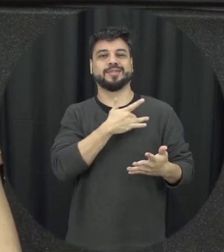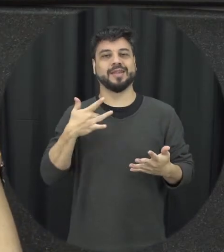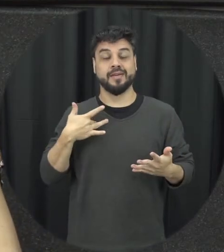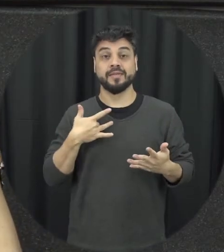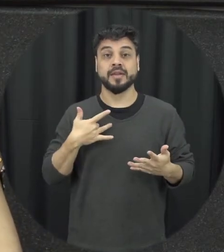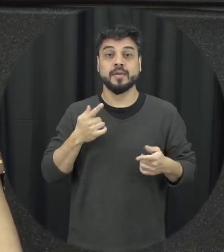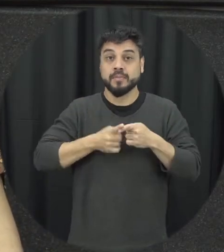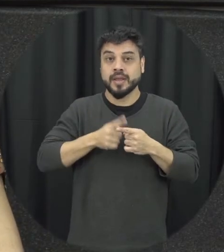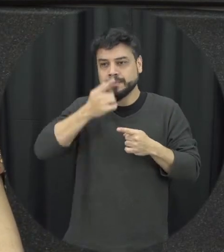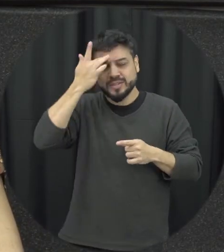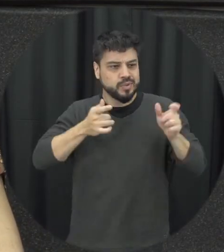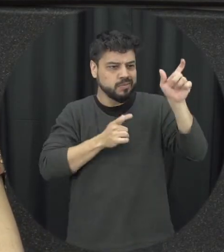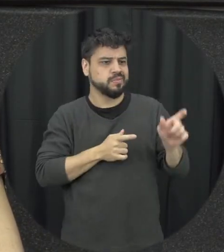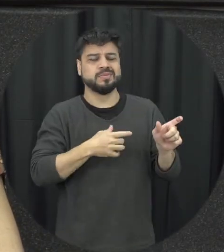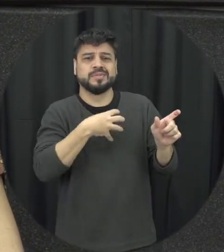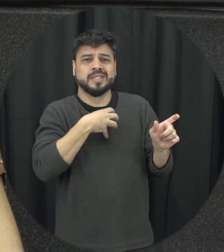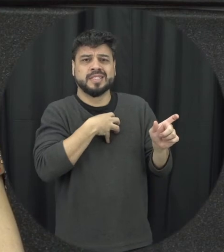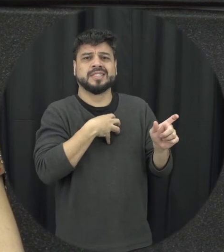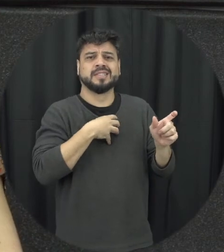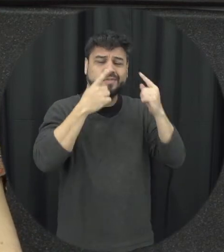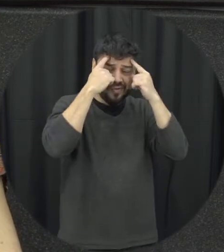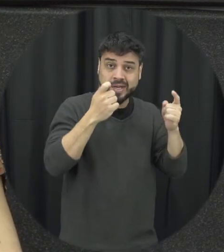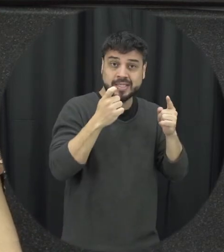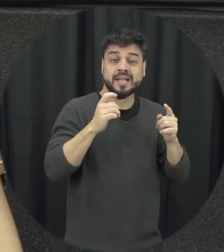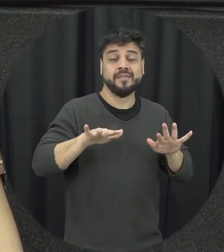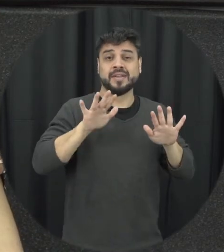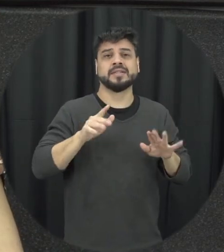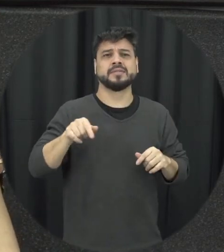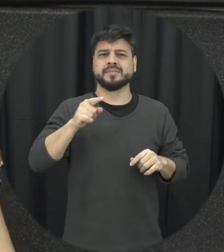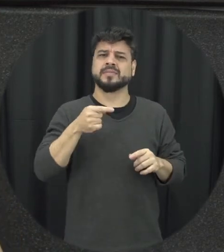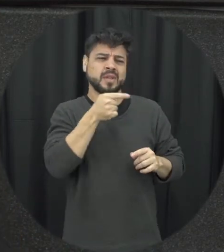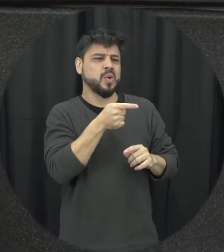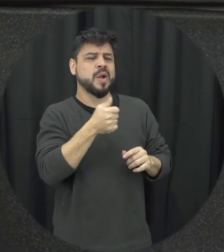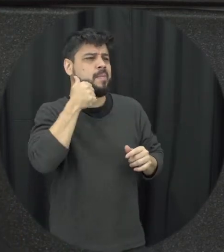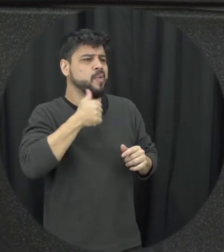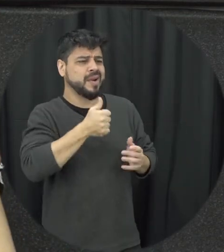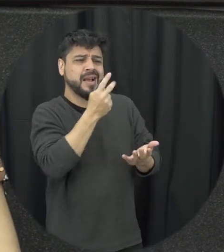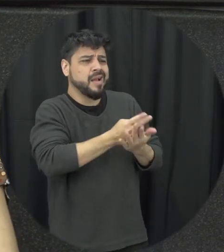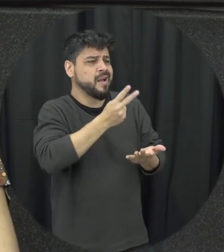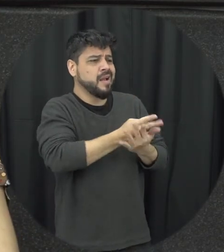situação de violência é preferível que pareça as pessoas duas como aquela mulher permanece naquela